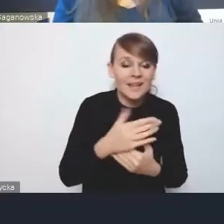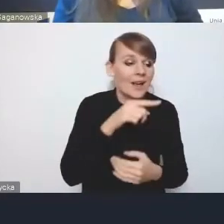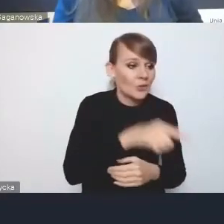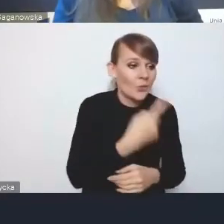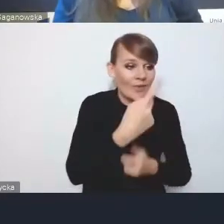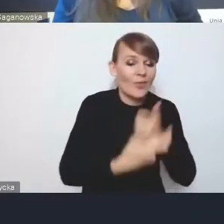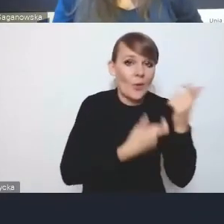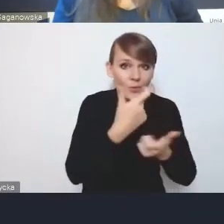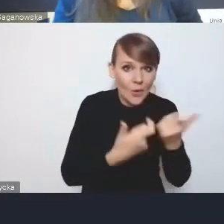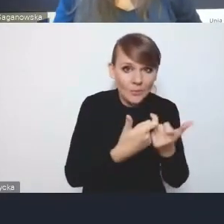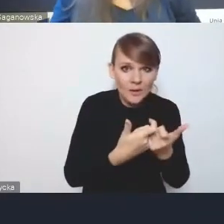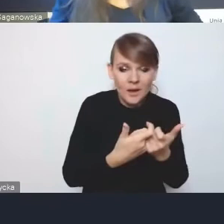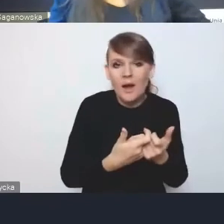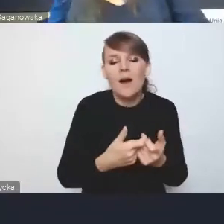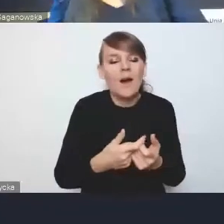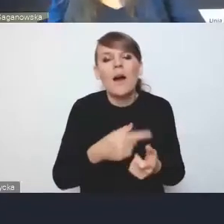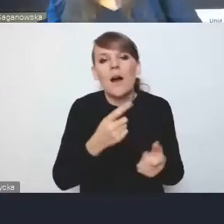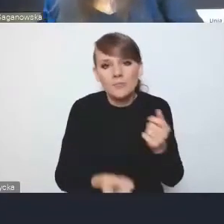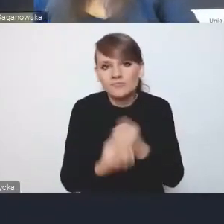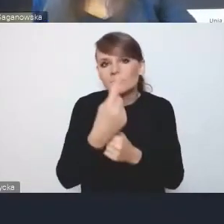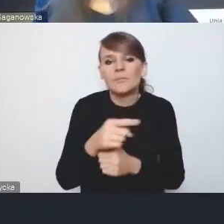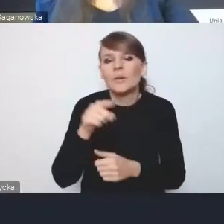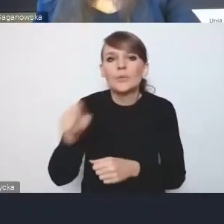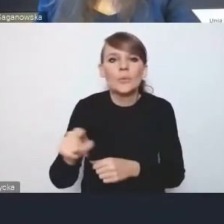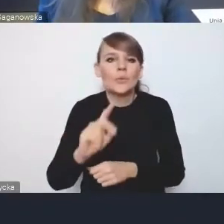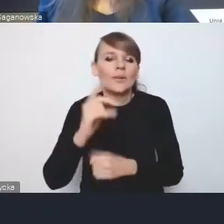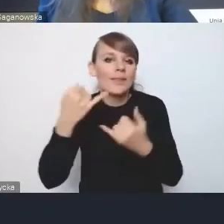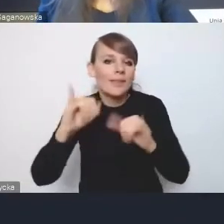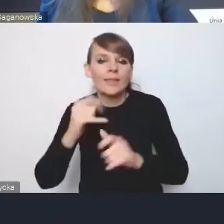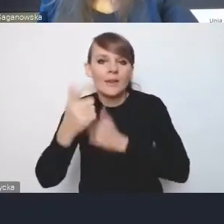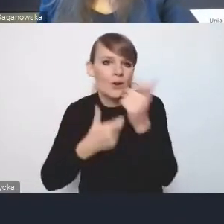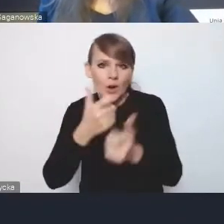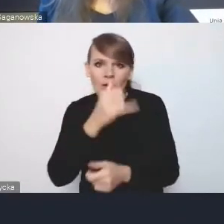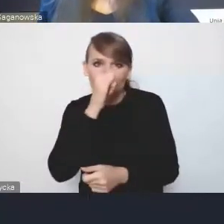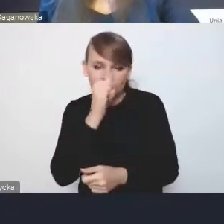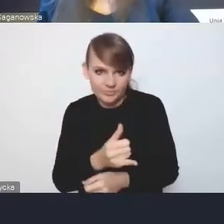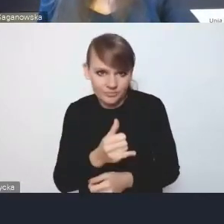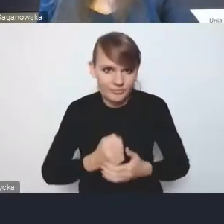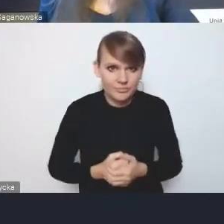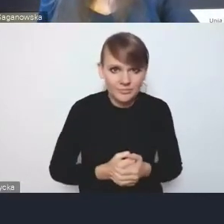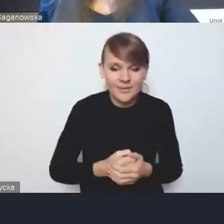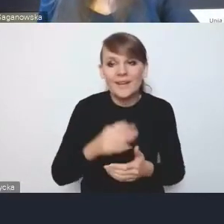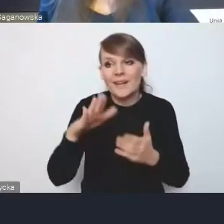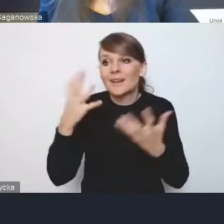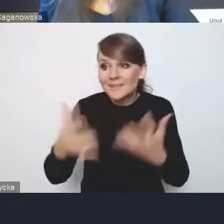tak naprawdę pozbawiamy się możliwości wdrożenia innych rozwiązań, które byśmy chcieli wdrażać.